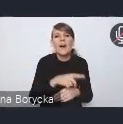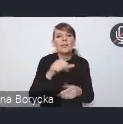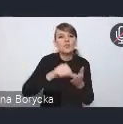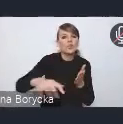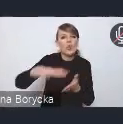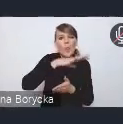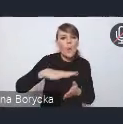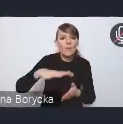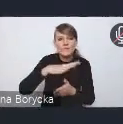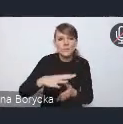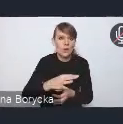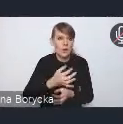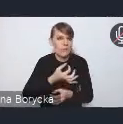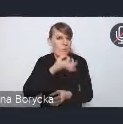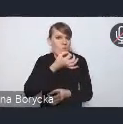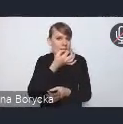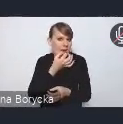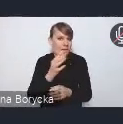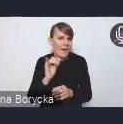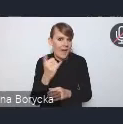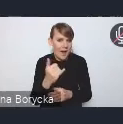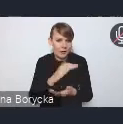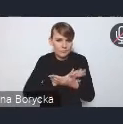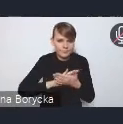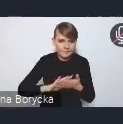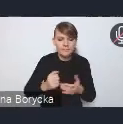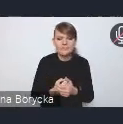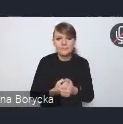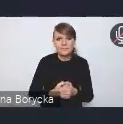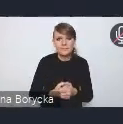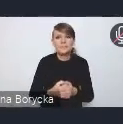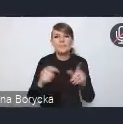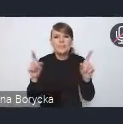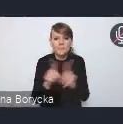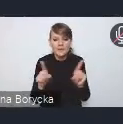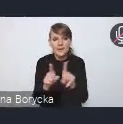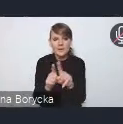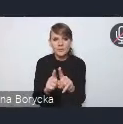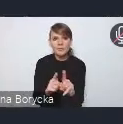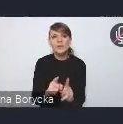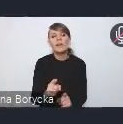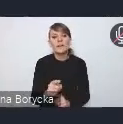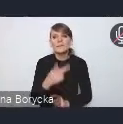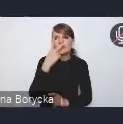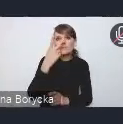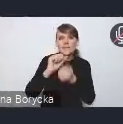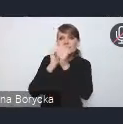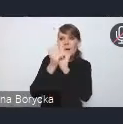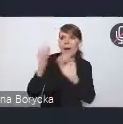i na działania będące odpowiedzią na zmiany klimatyczne postępujące.